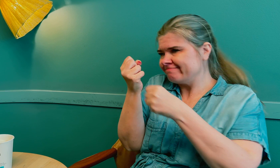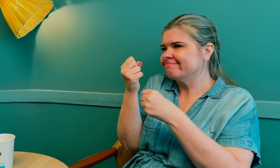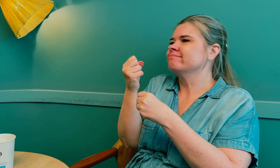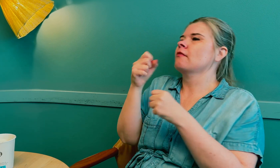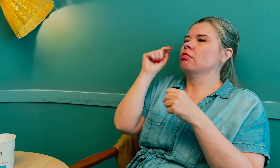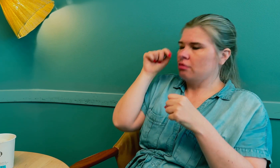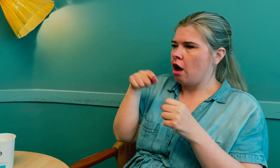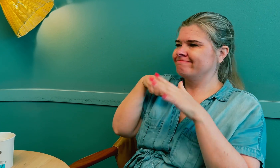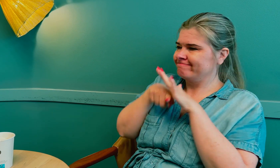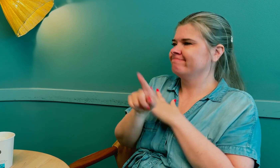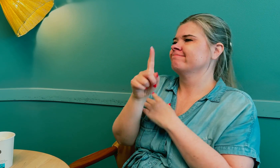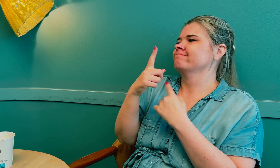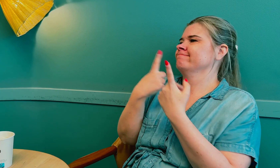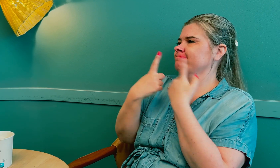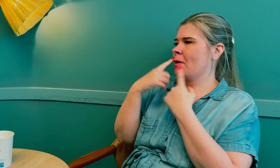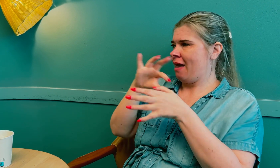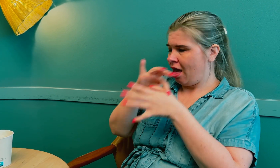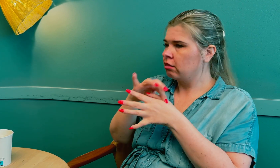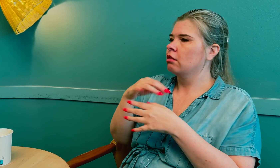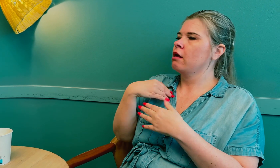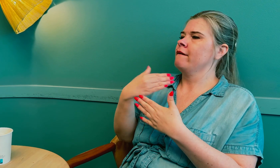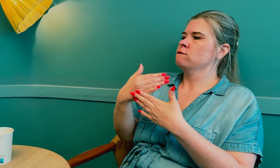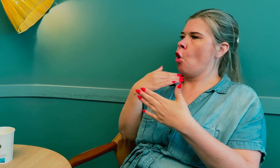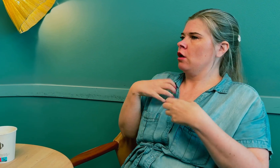Tolken ble med meg inn til legen.